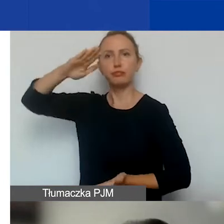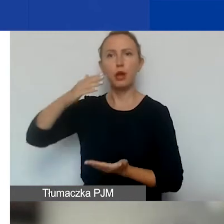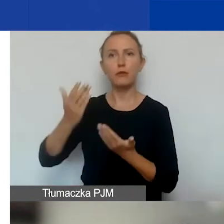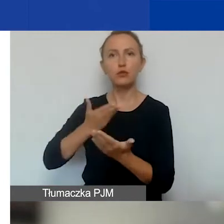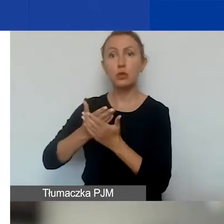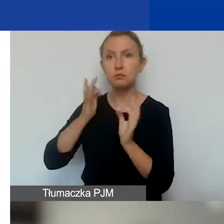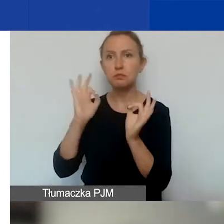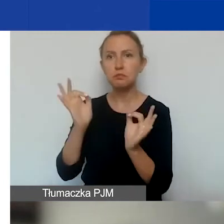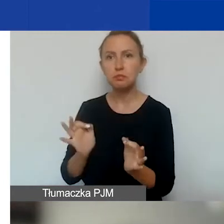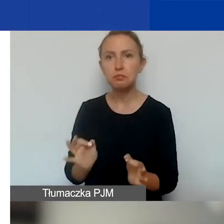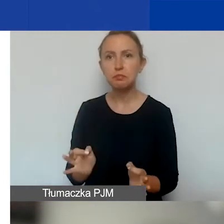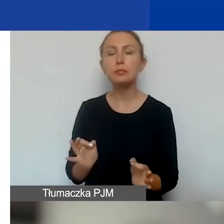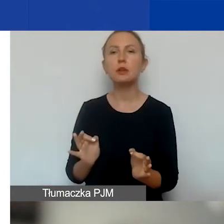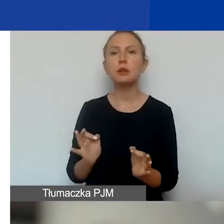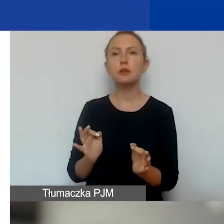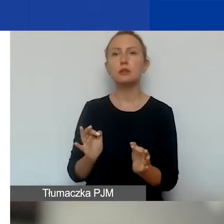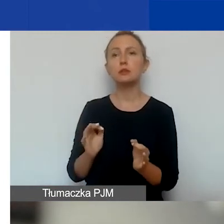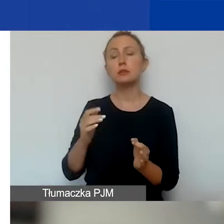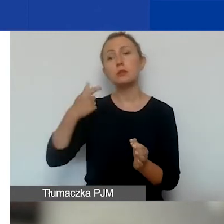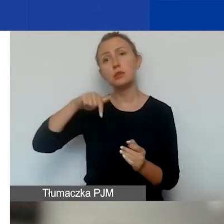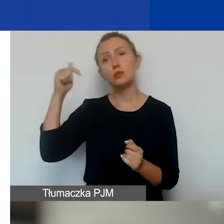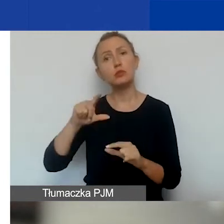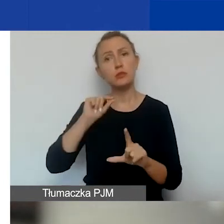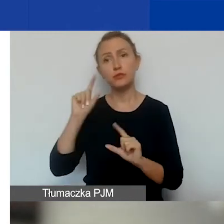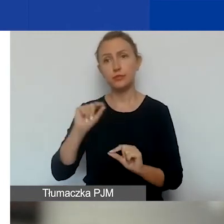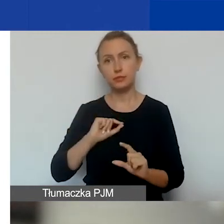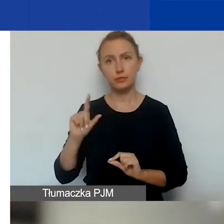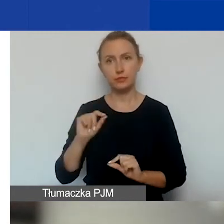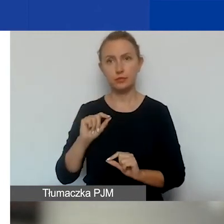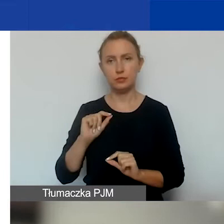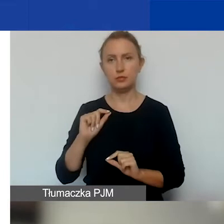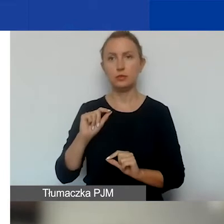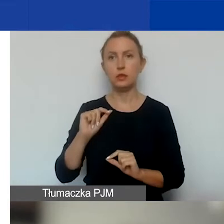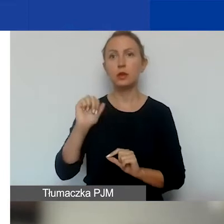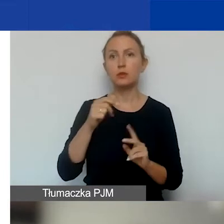że wyczerpiemy pieniądze na pierwszą turę.